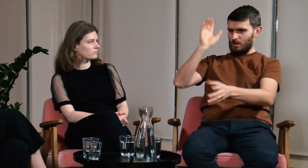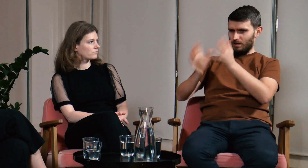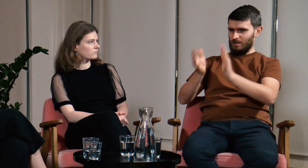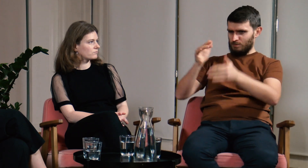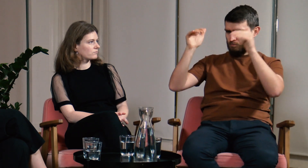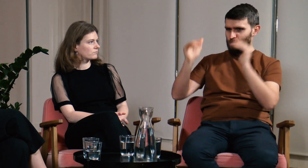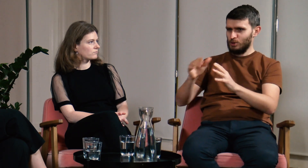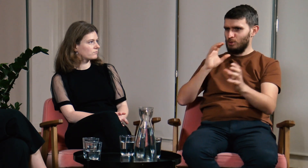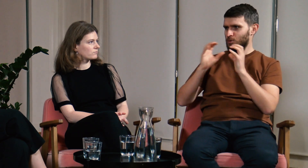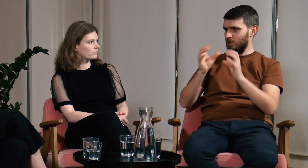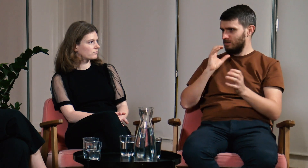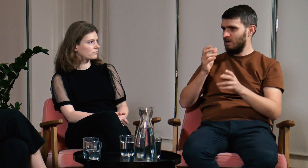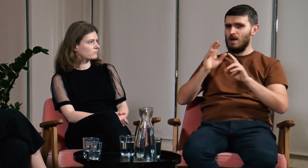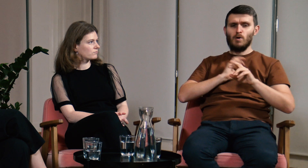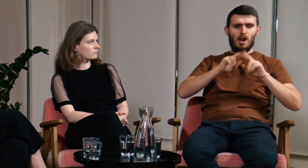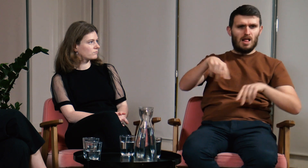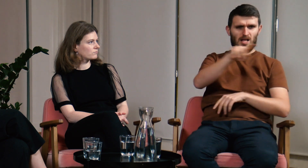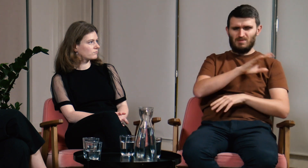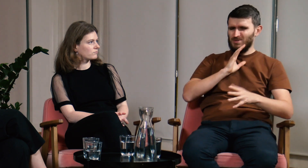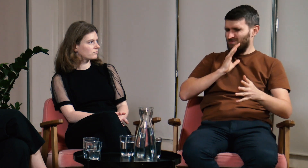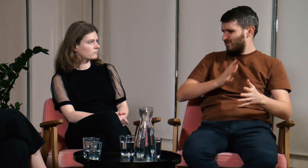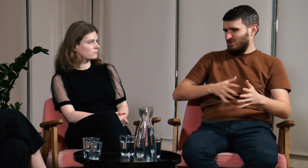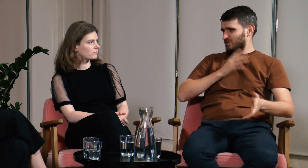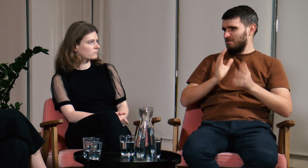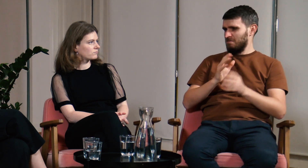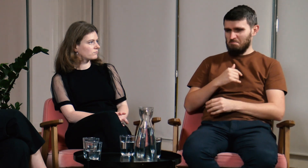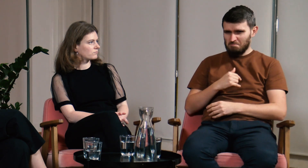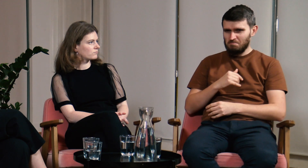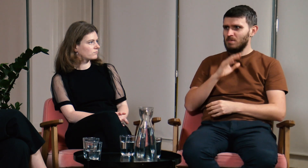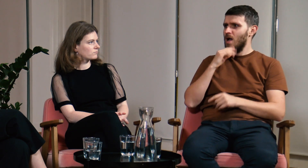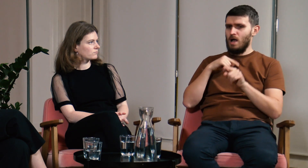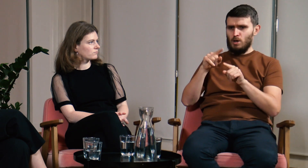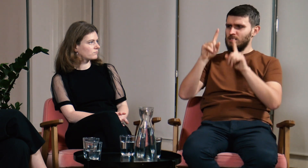“O! Nareszcie ktoś, kto normalnie miga i można się z nim skomunikować. Reszta miga w jakiś dziwny sposób.”